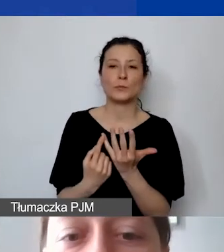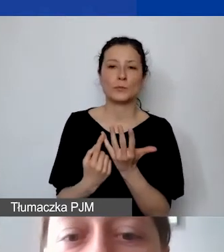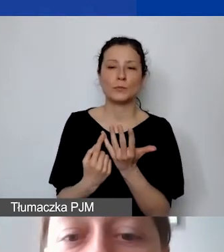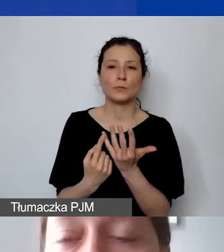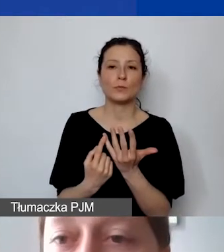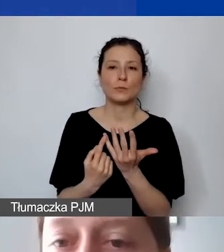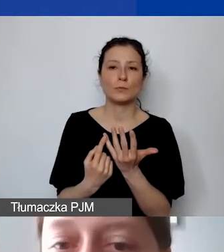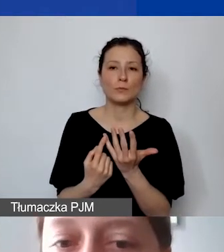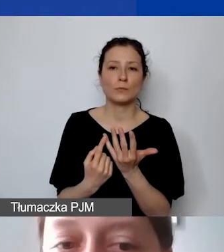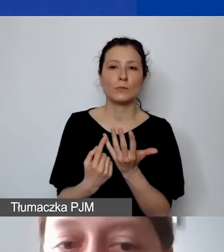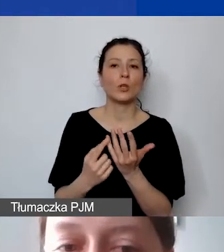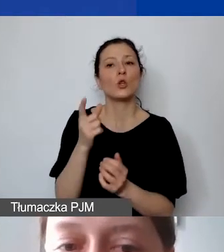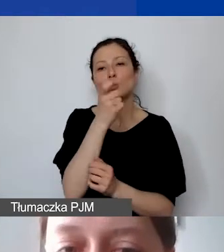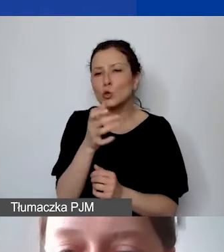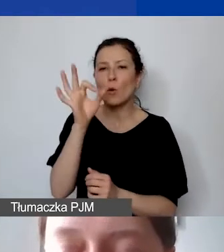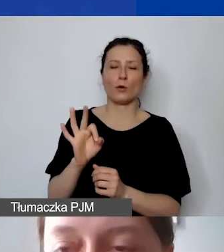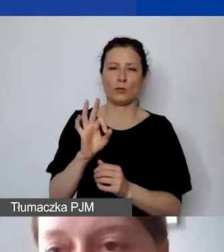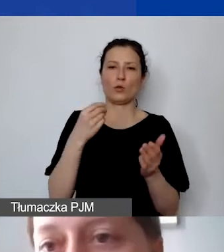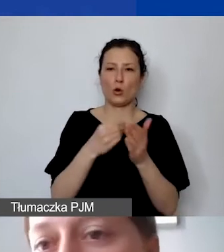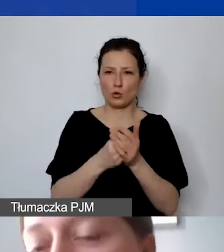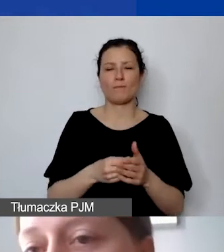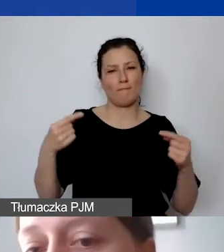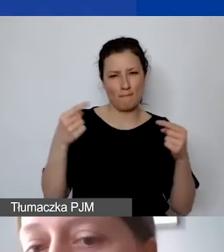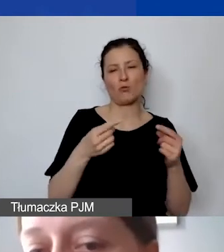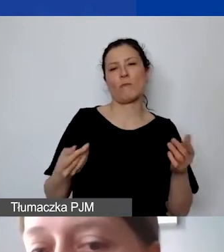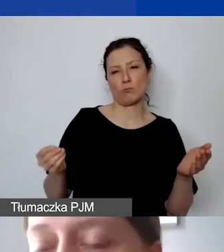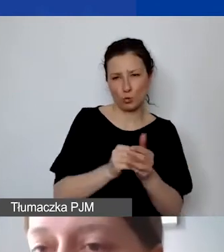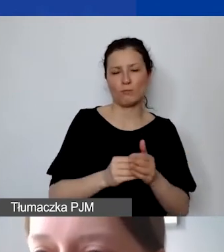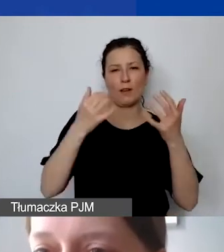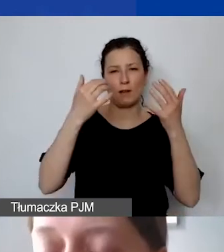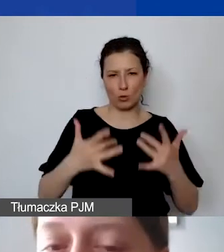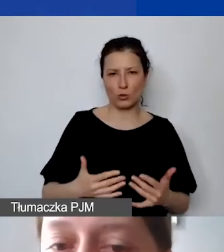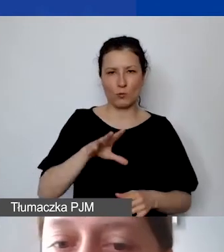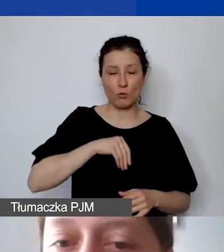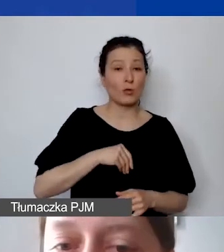To w 100% koszty kwalifikowane. Warunkiem jest to, że prosimy, aby w przedmiocie umowy